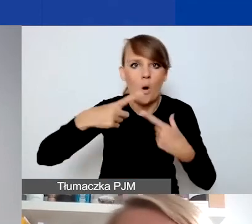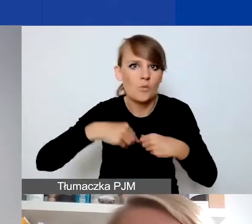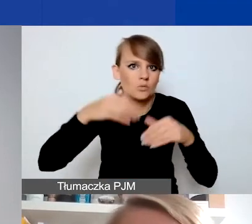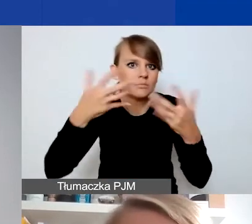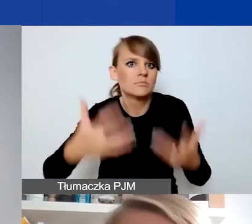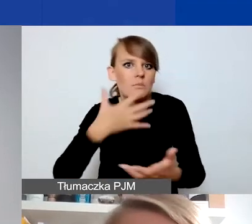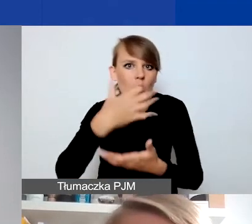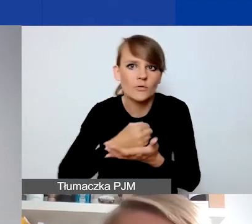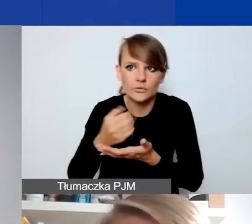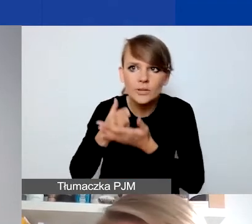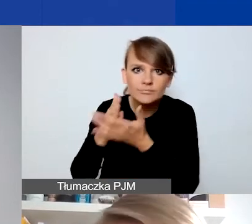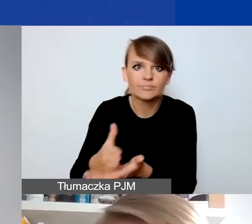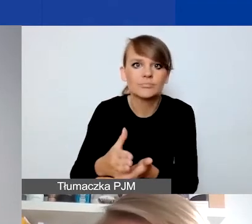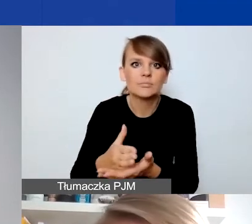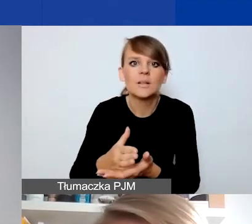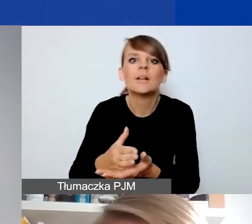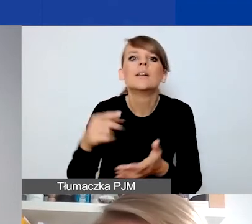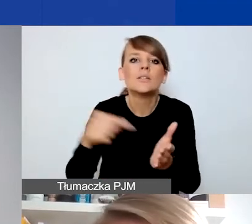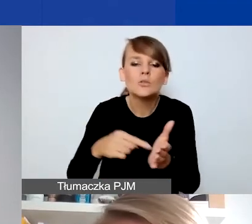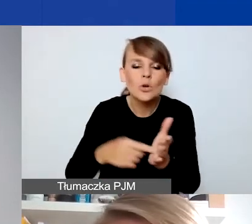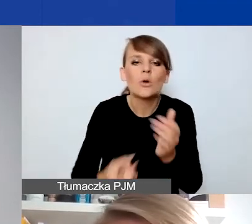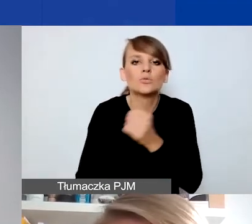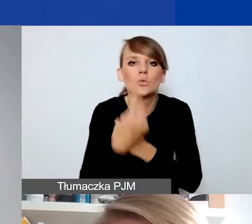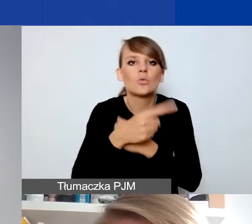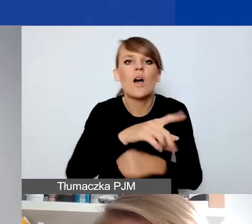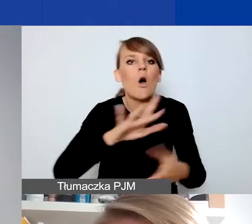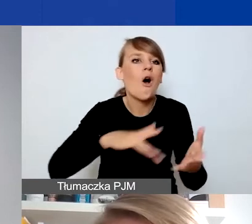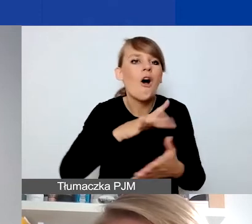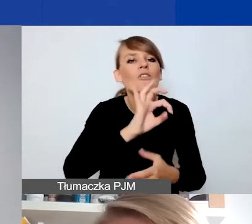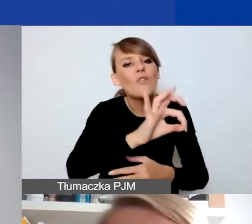i to w jakiś sposób zaburzyło dotychczasowy sposób funkcjonowania takiego podmiotu.